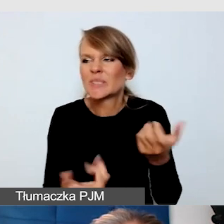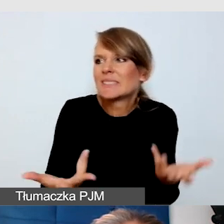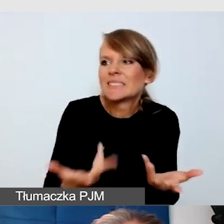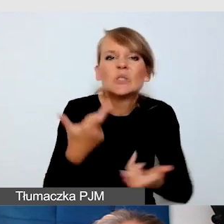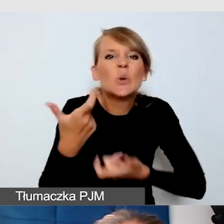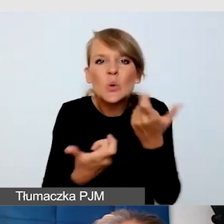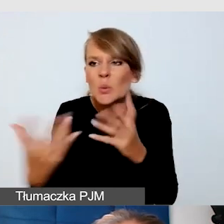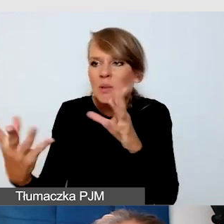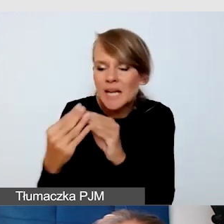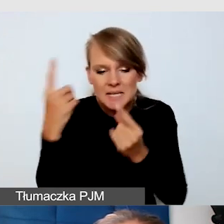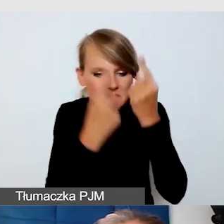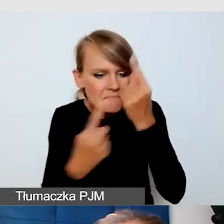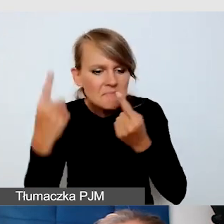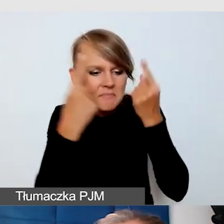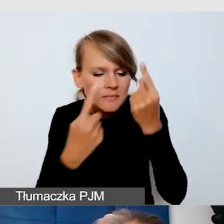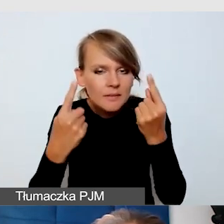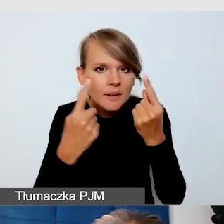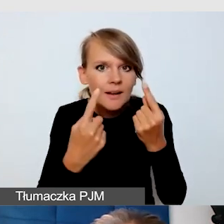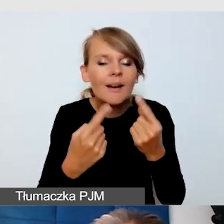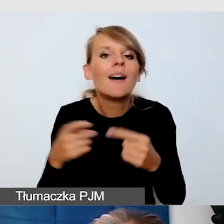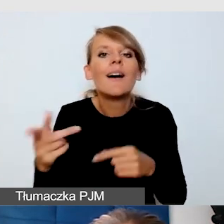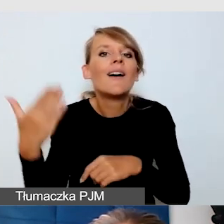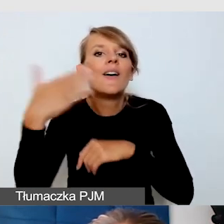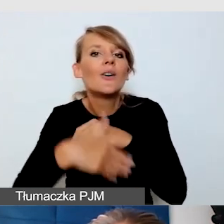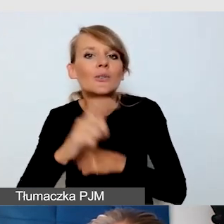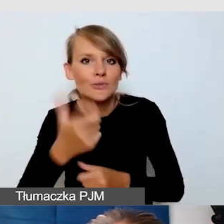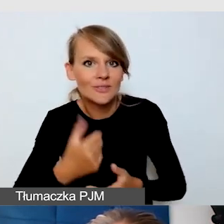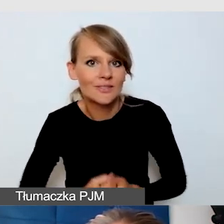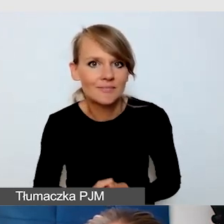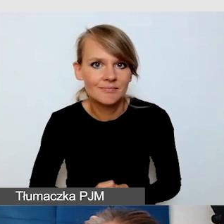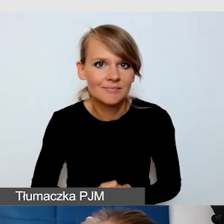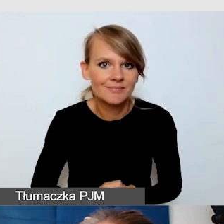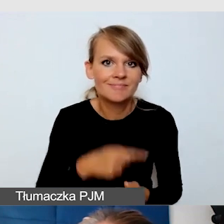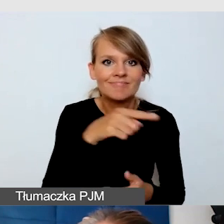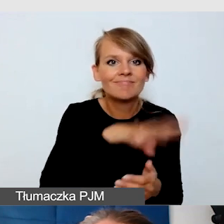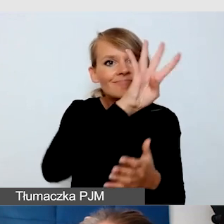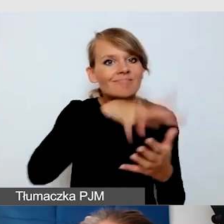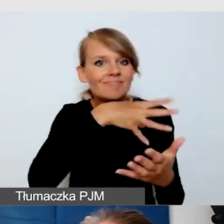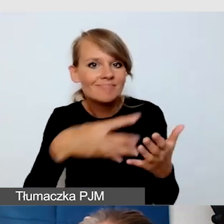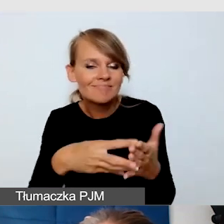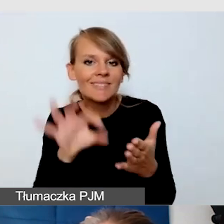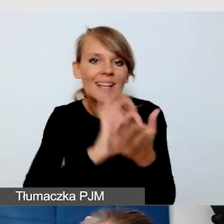doszliśmy do tego, że zanim powstała nasza grafika, która była niedostępna,